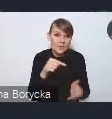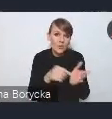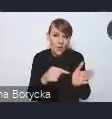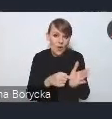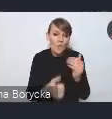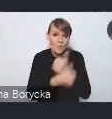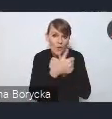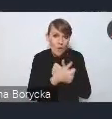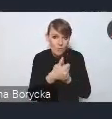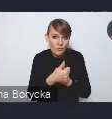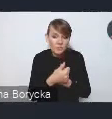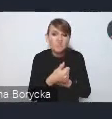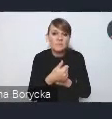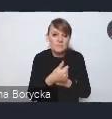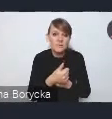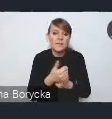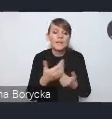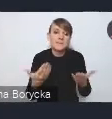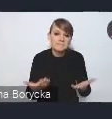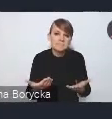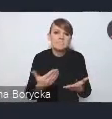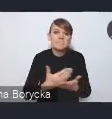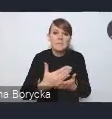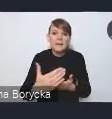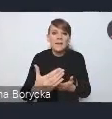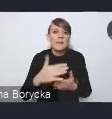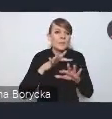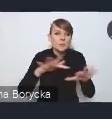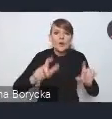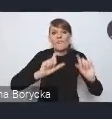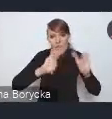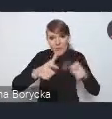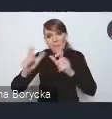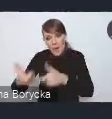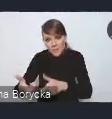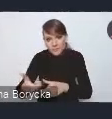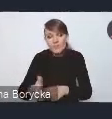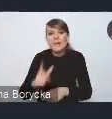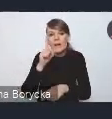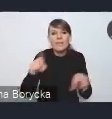do zarówno wielu wypadków, ale także po prostu do jakości środowiska,